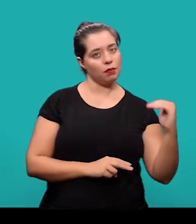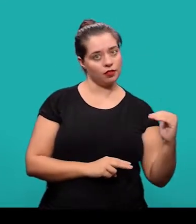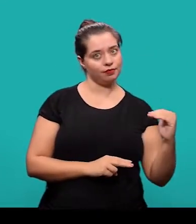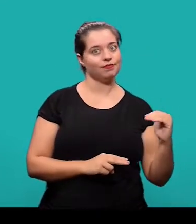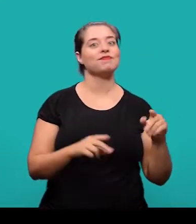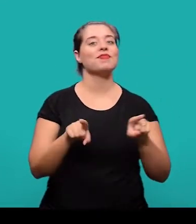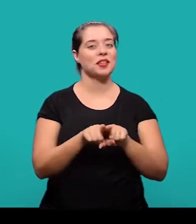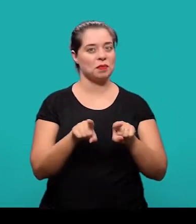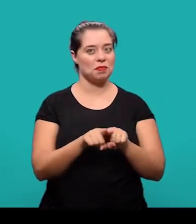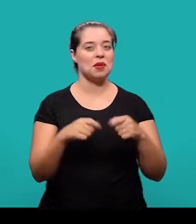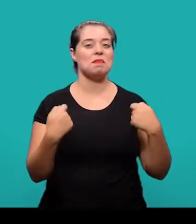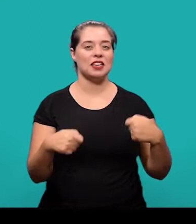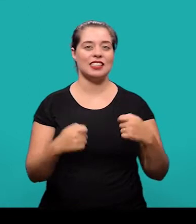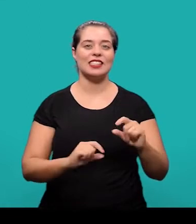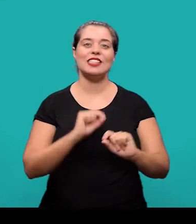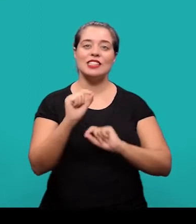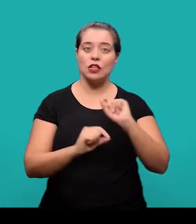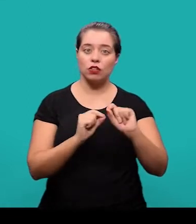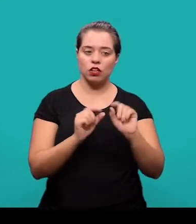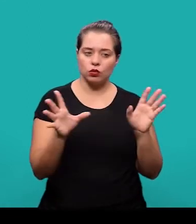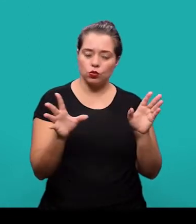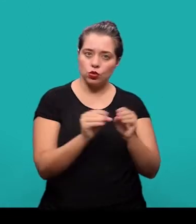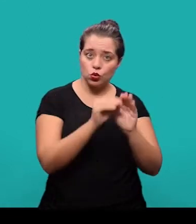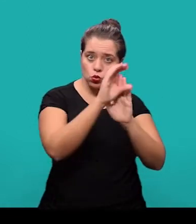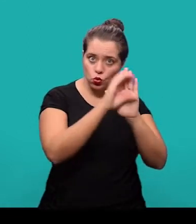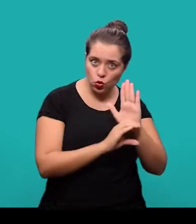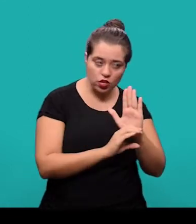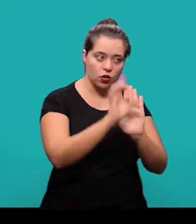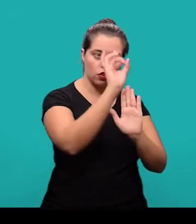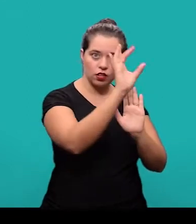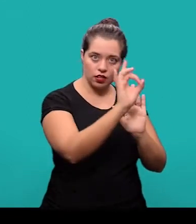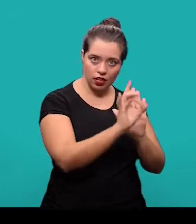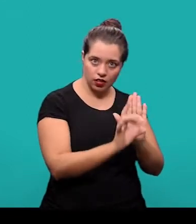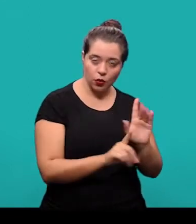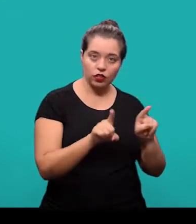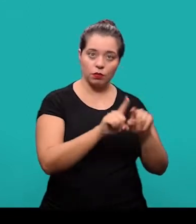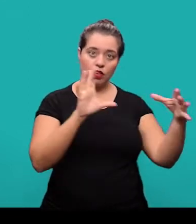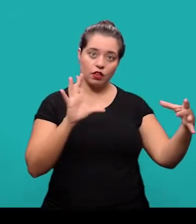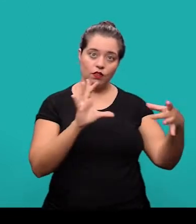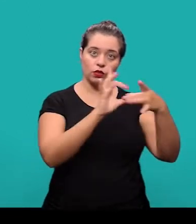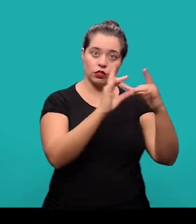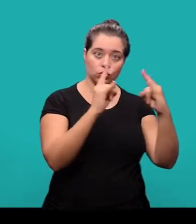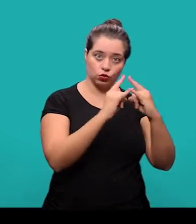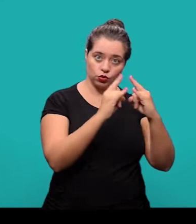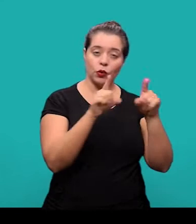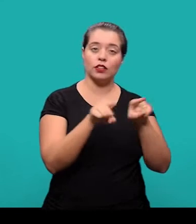Também deve constar o currículo sucinto de cada autor com vinculação corporativa e o endereço para contato.